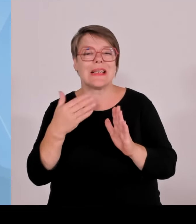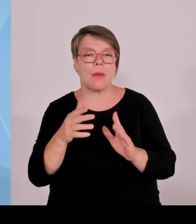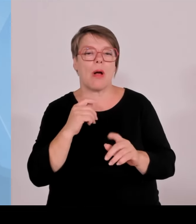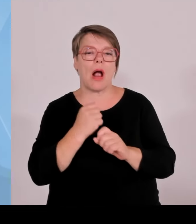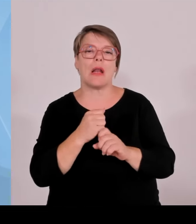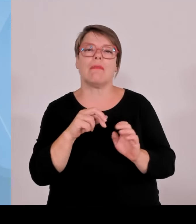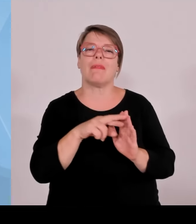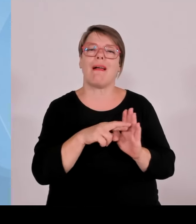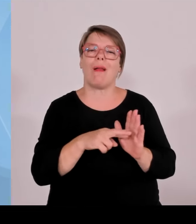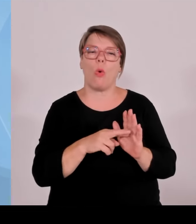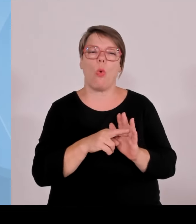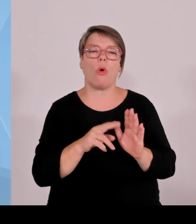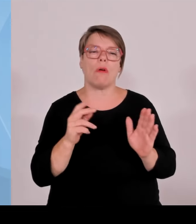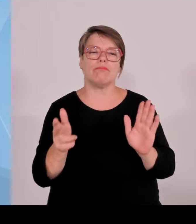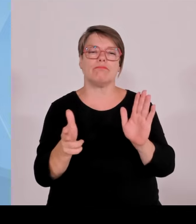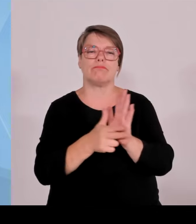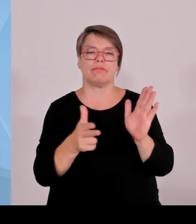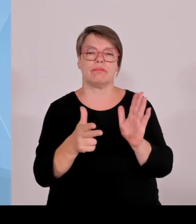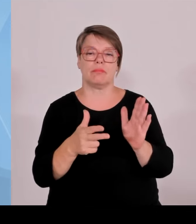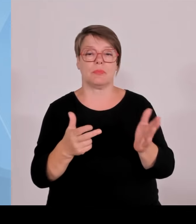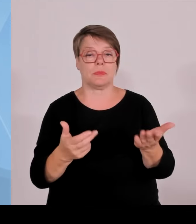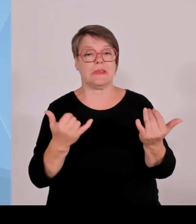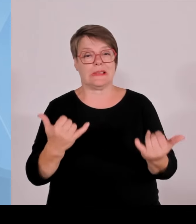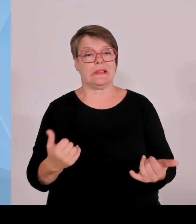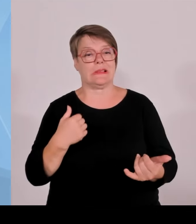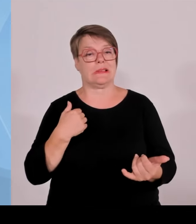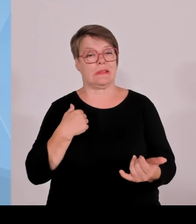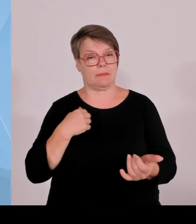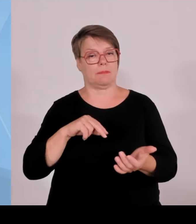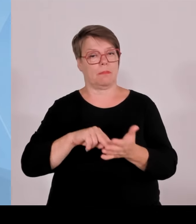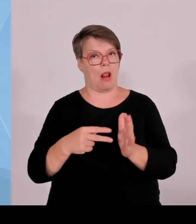Verhandlungsgrundlage bei uns 0,2 Cent pro eingespeiste Kilowattstunde